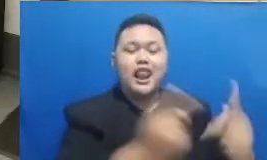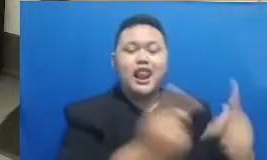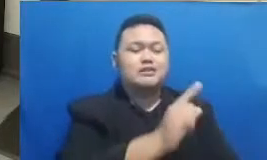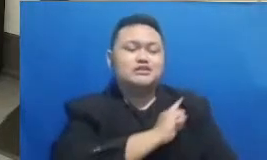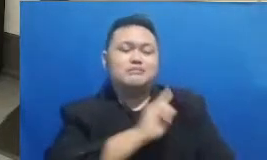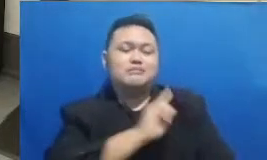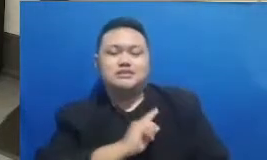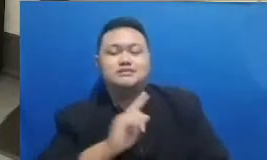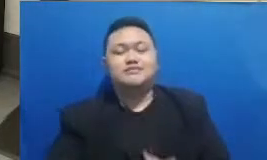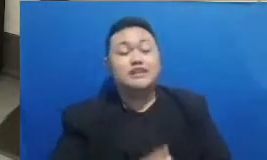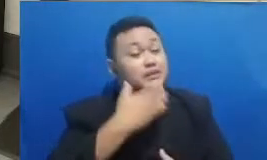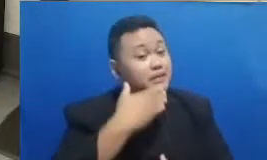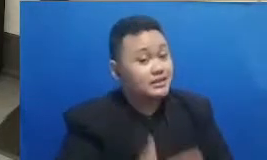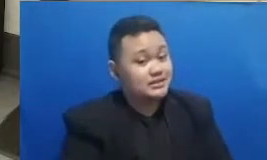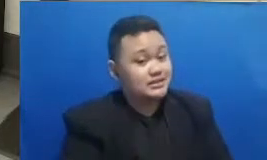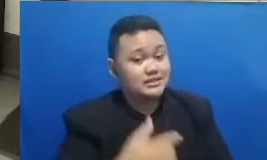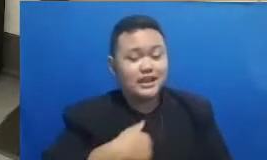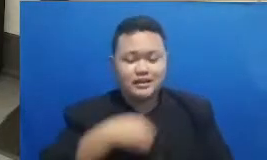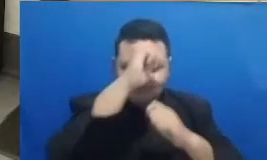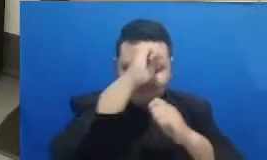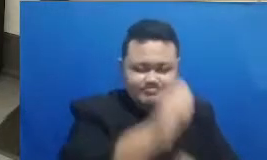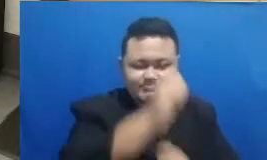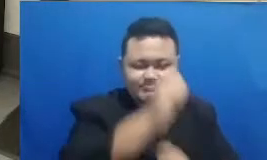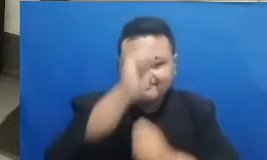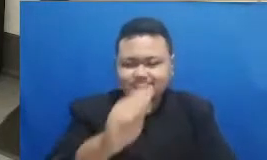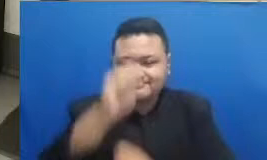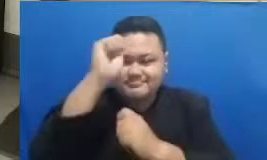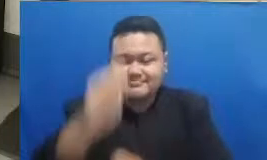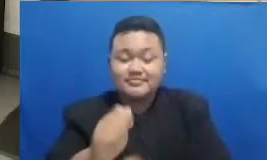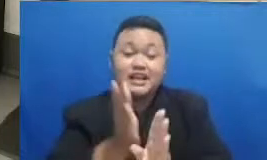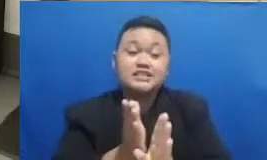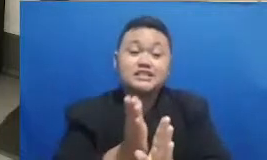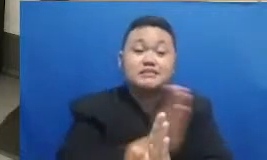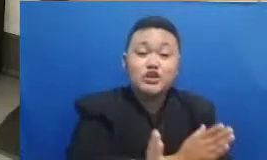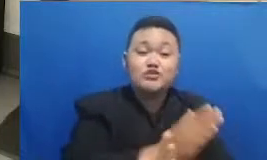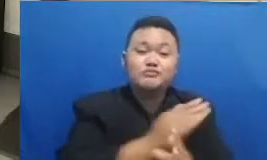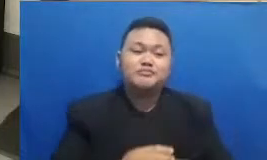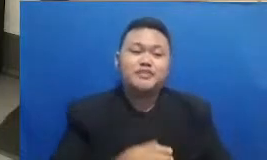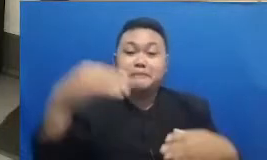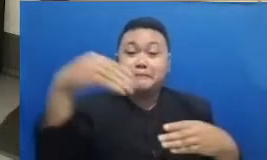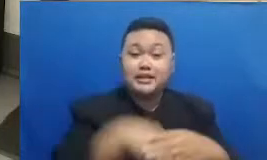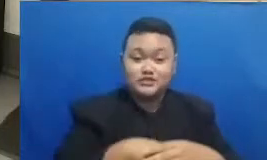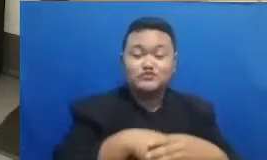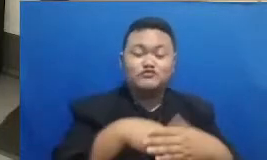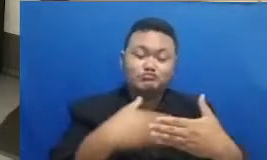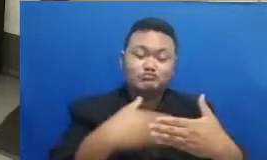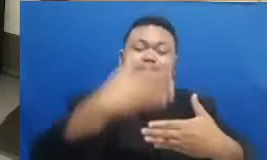kami sangat mengapresiasi itu semua sebelum kita masuk ke segmen berikutnya Oke Bapak